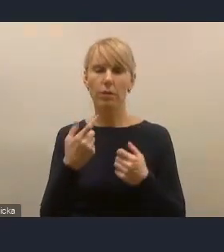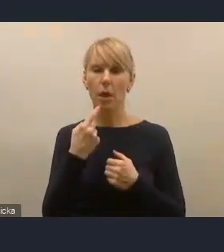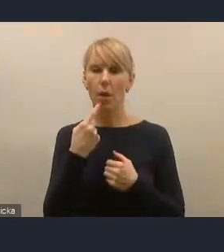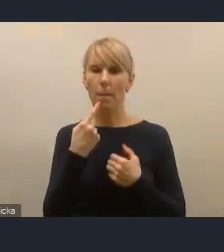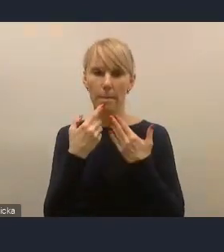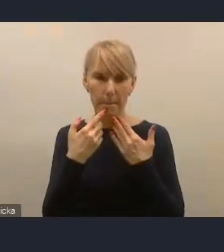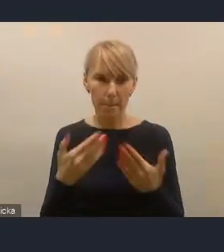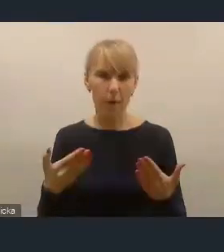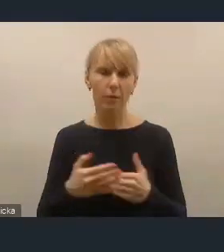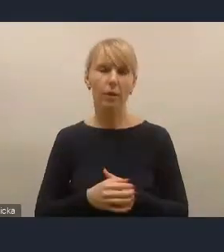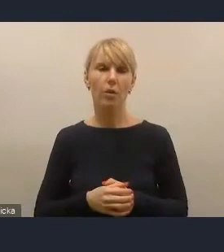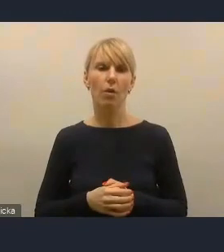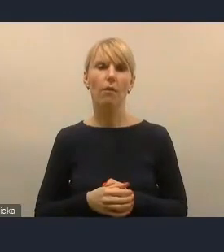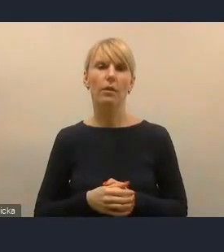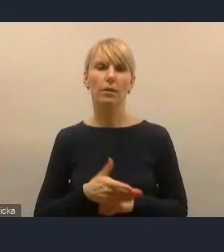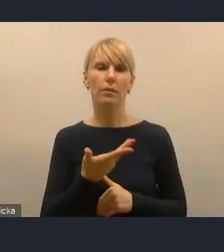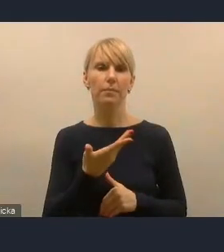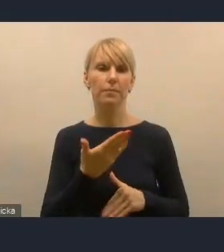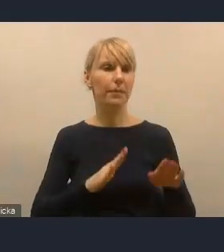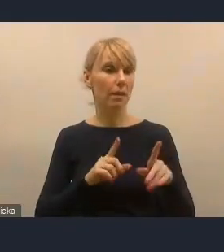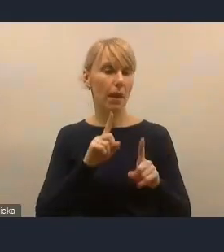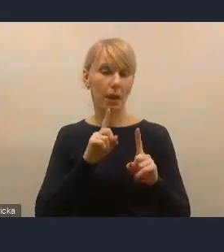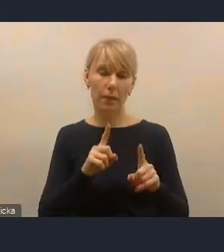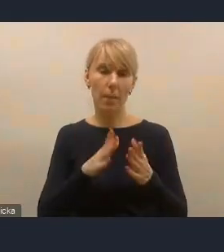za dzisiejsze spotkania, za głosy w dyskusji